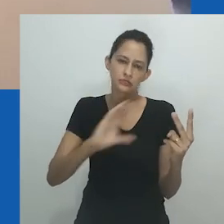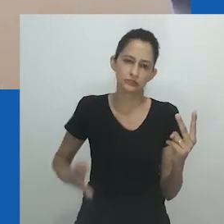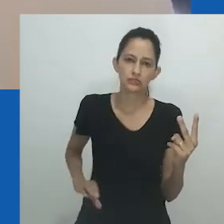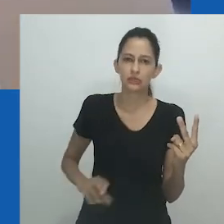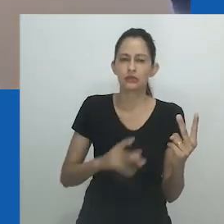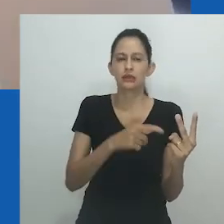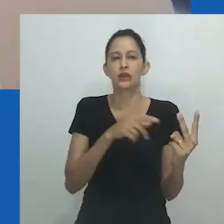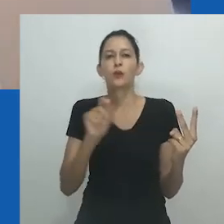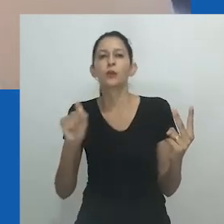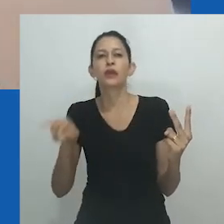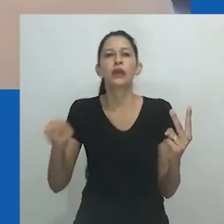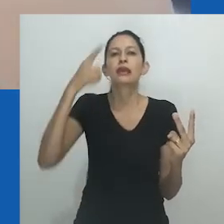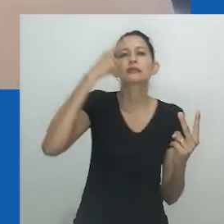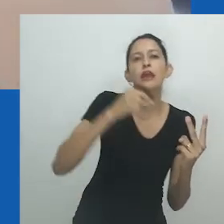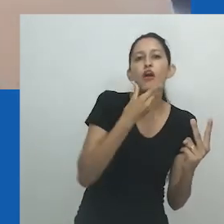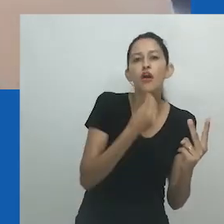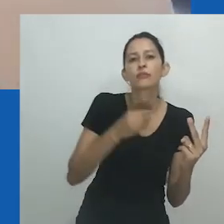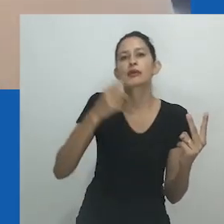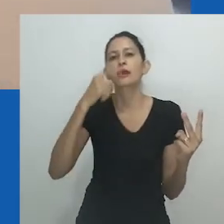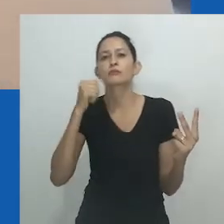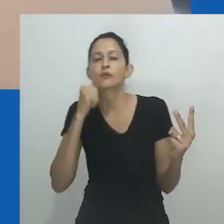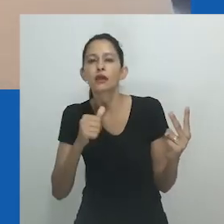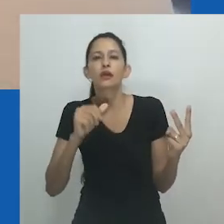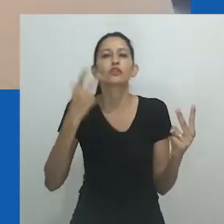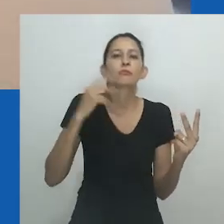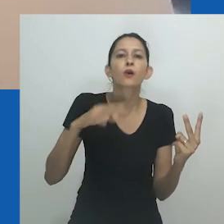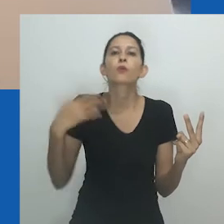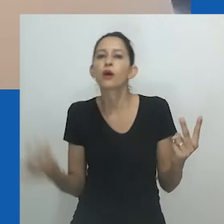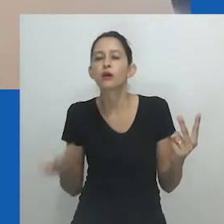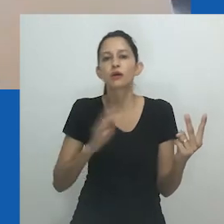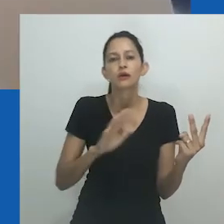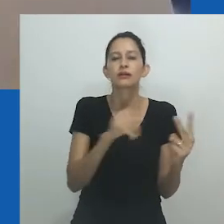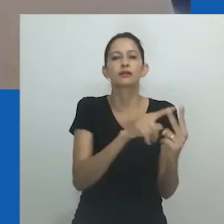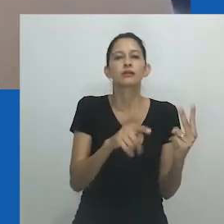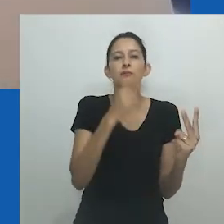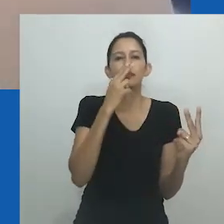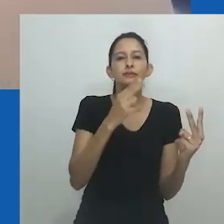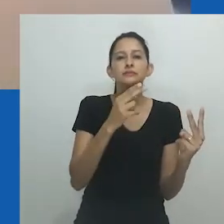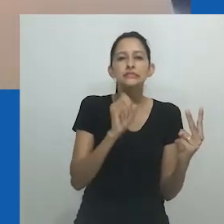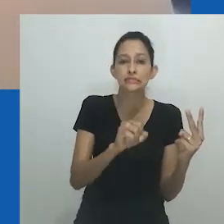Como o trabalho de Amadiume ilustra, as versões do que é considerado normal mudaram ao longo do tempo.